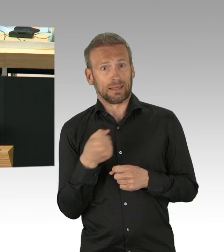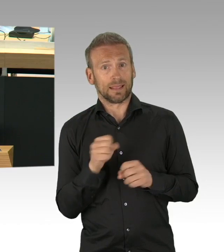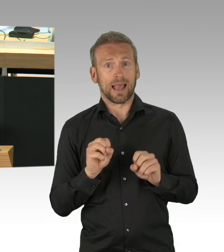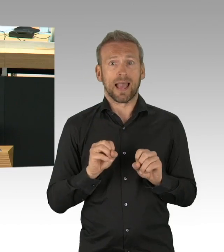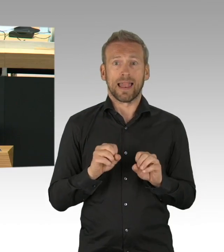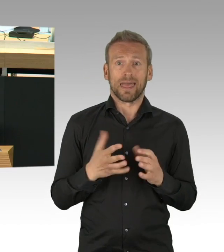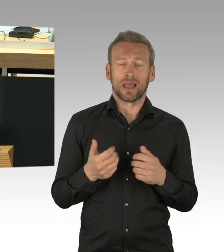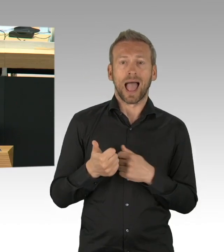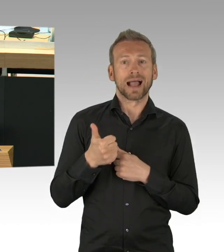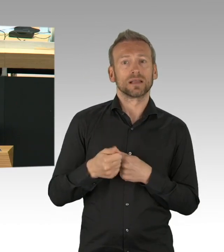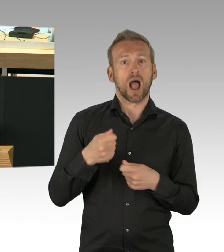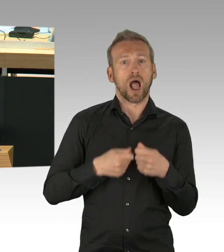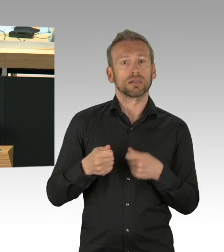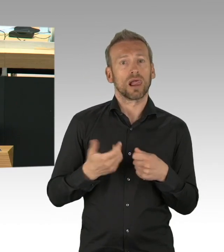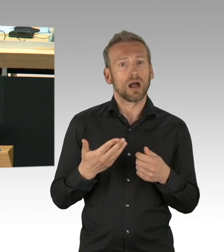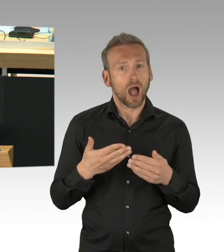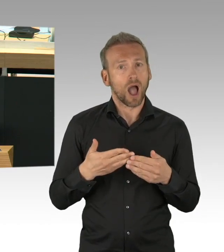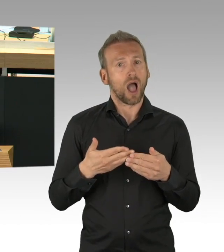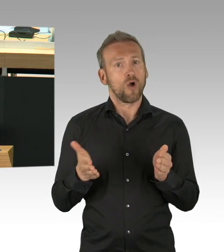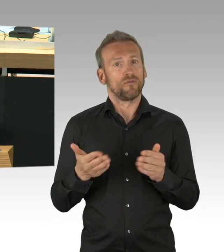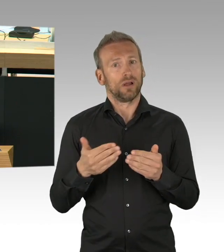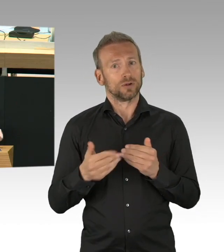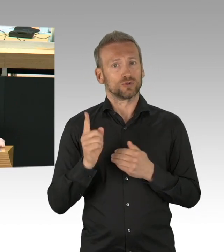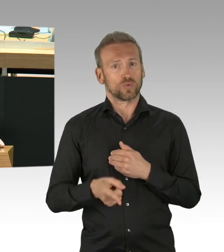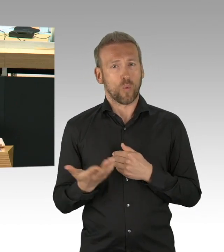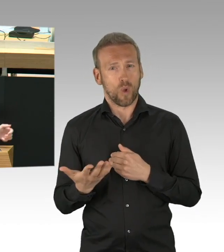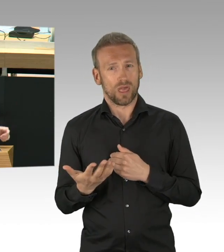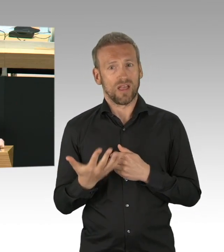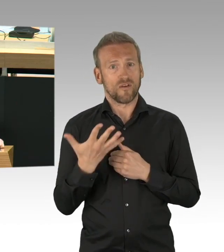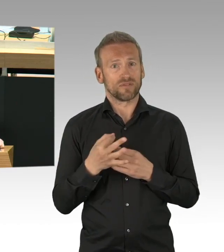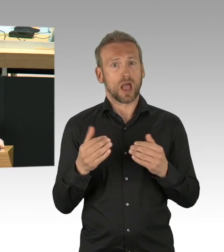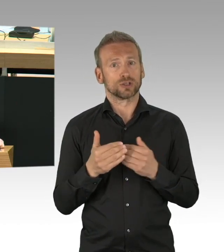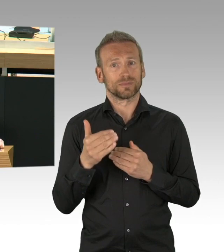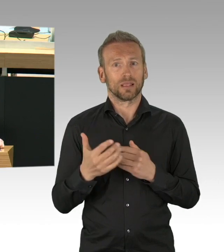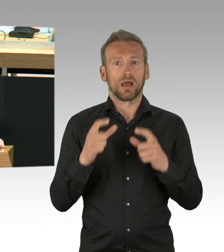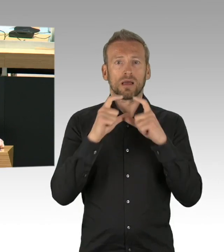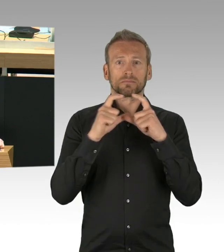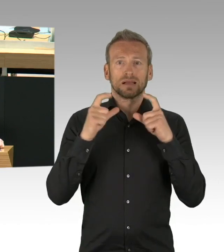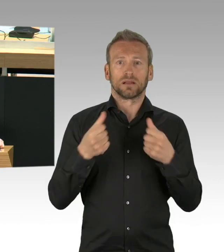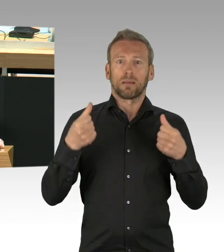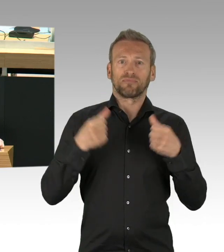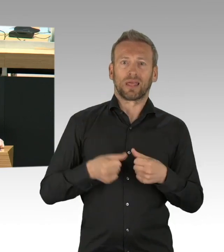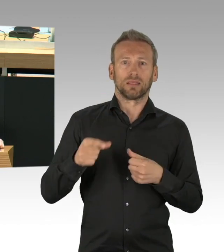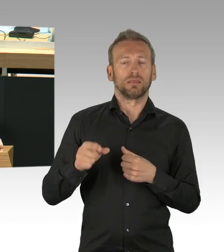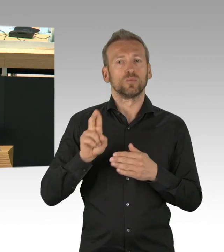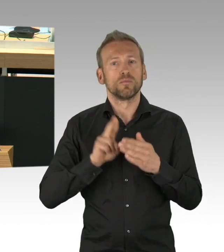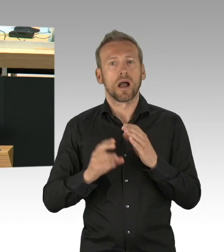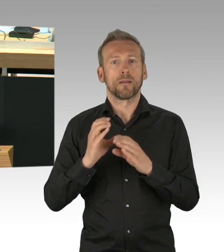dass die Schüler sich auf diese Prüfungen gut vorbereitet. Die einzige die nicht vorbereitet war auf diese Abiturprüfungen, waren Sie, Frau Scheeres,